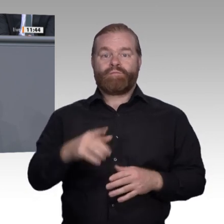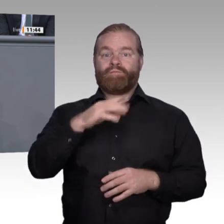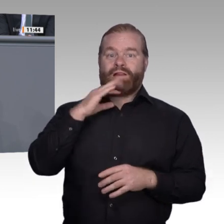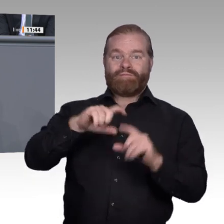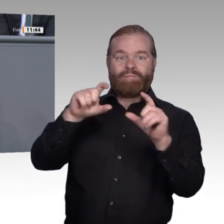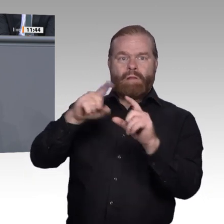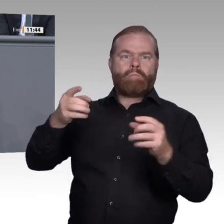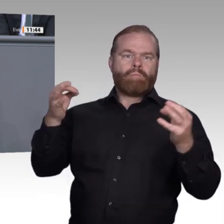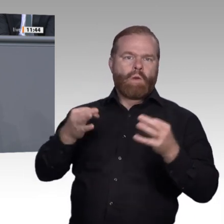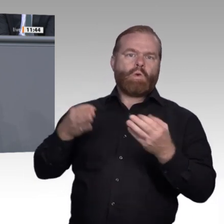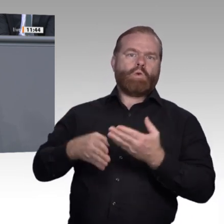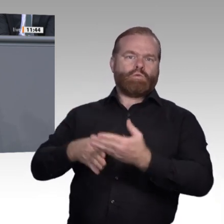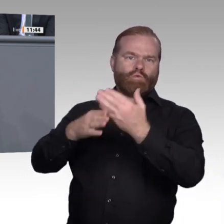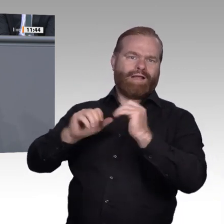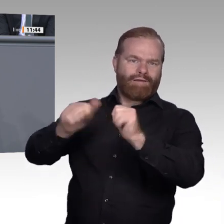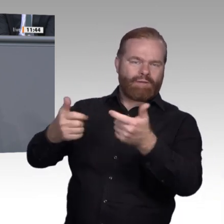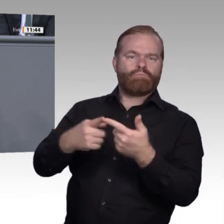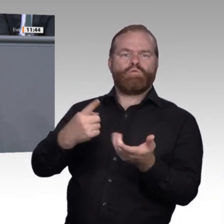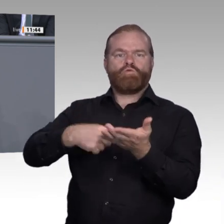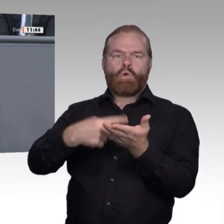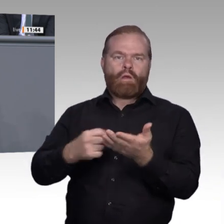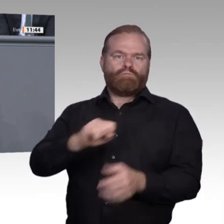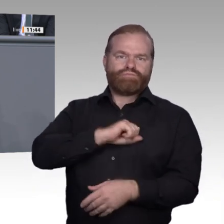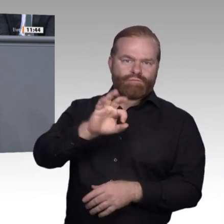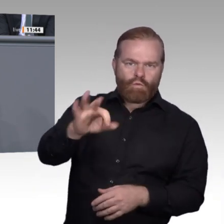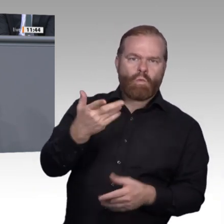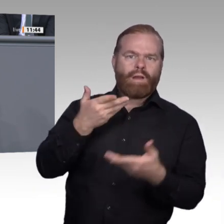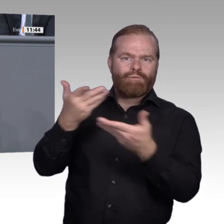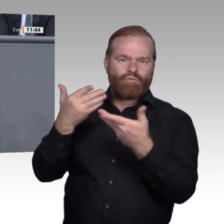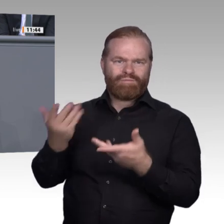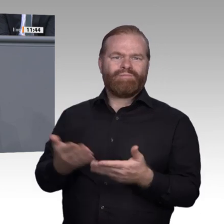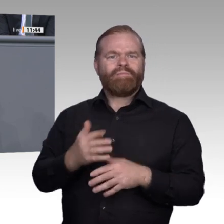bisher vorangetrieben werden. Berufliche Neuinhalte müssen dort, wo nötig, in schnelleren